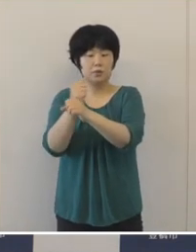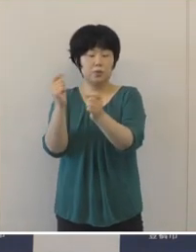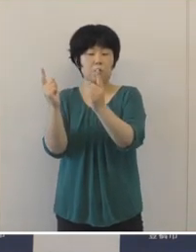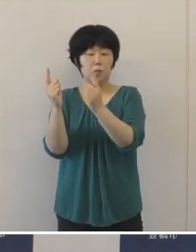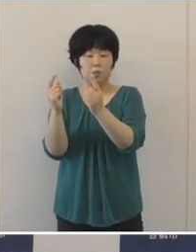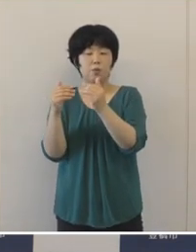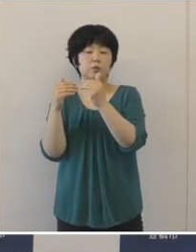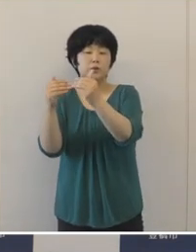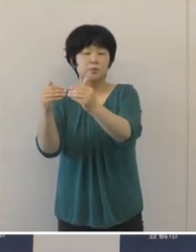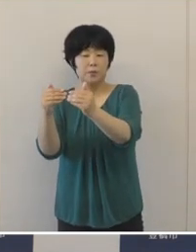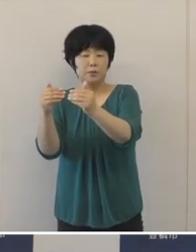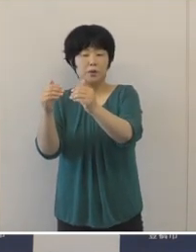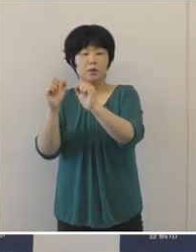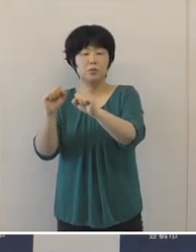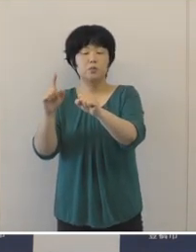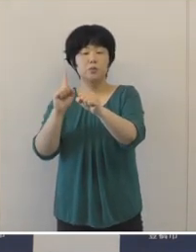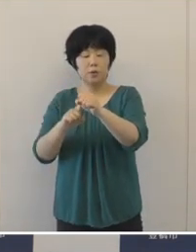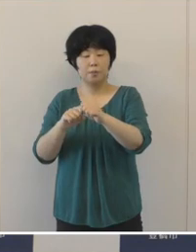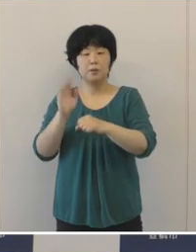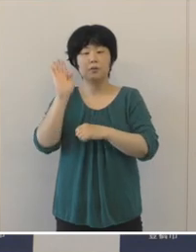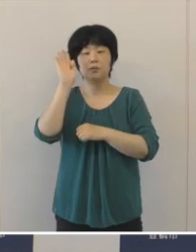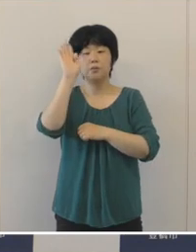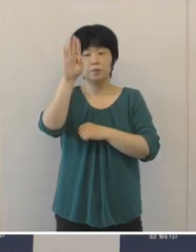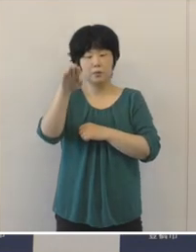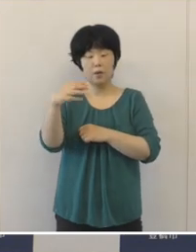未来を担う人づくりの取り組みを推進 いたしました。